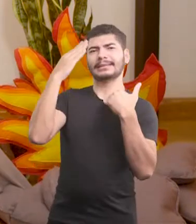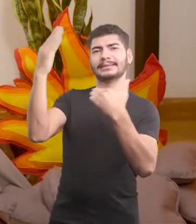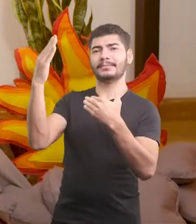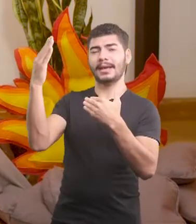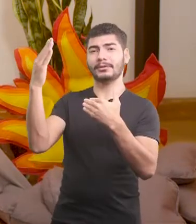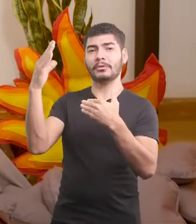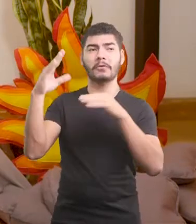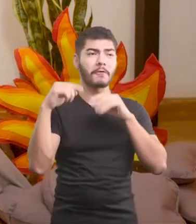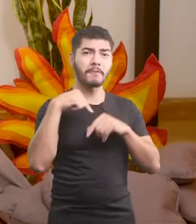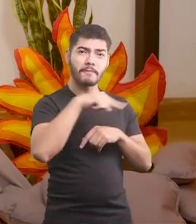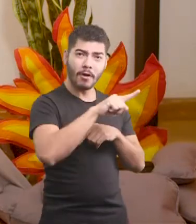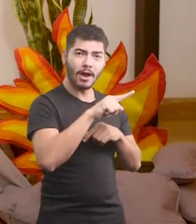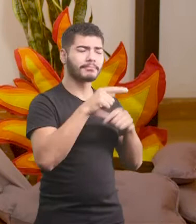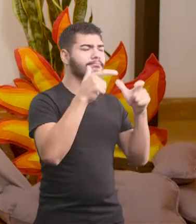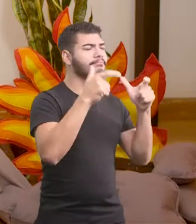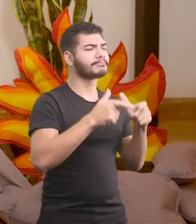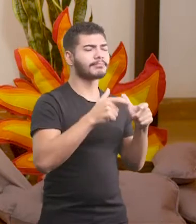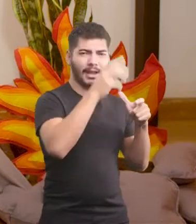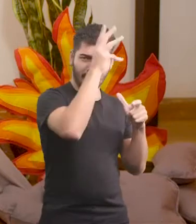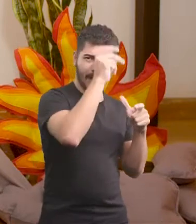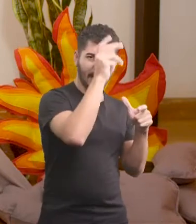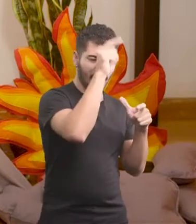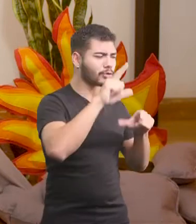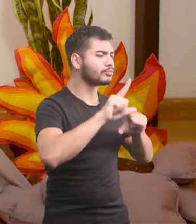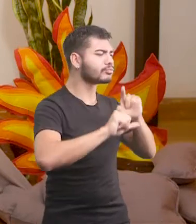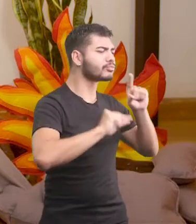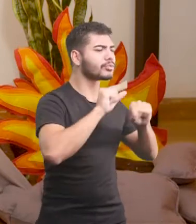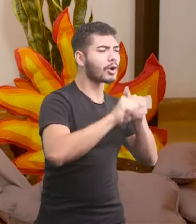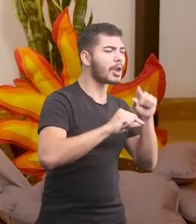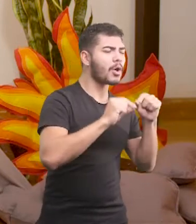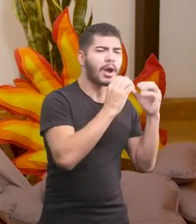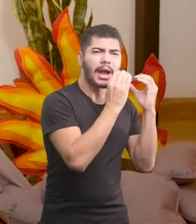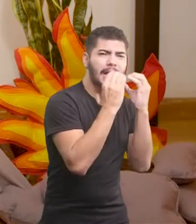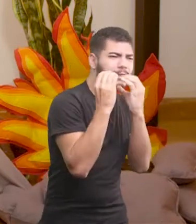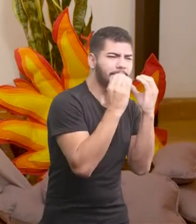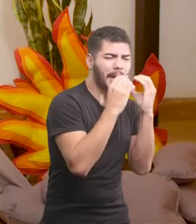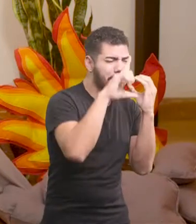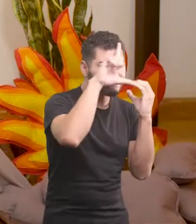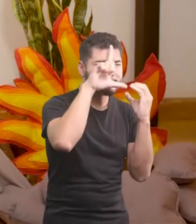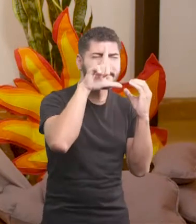foi até o galinheiro, escolheu a melhor espiga, a mais amarelinha,